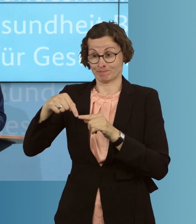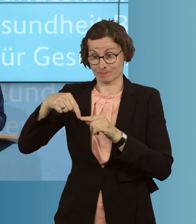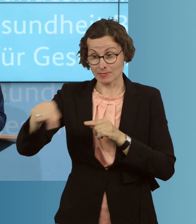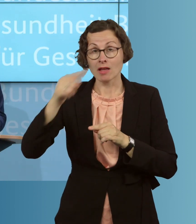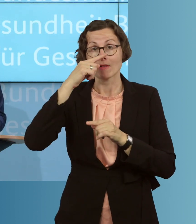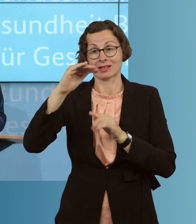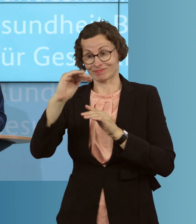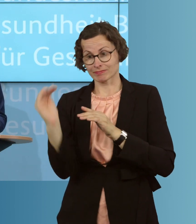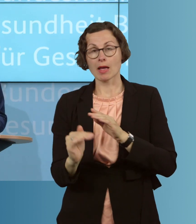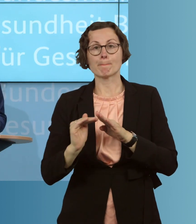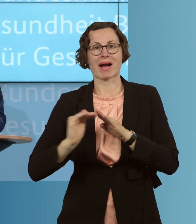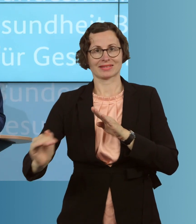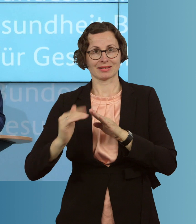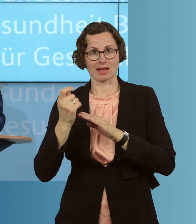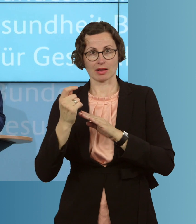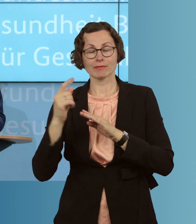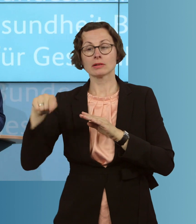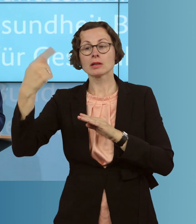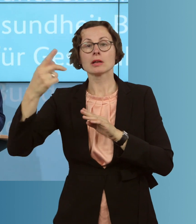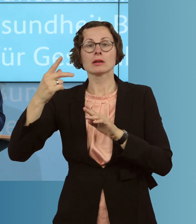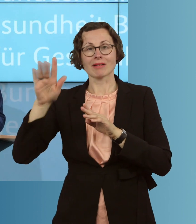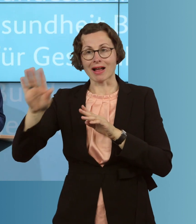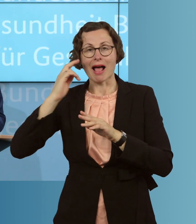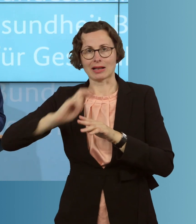Rückkehr in den Ursprungstarif, ohne eine erneute Gesundheitsprüfung.